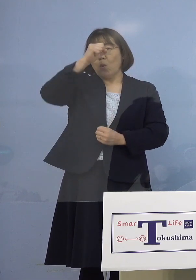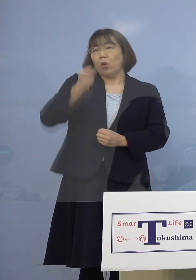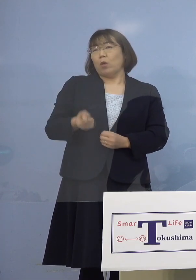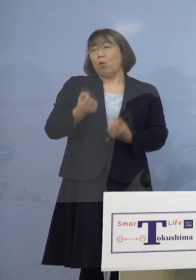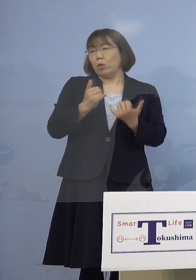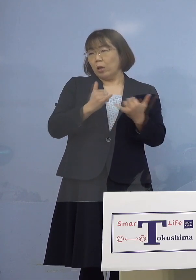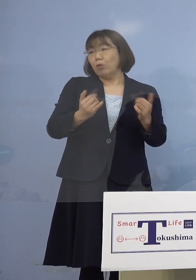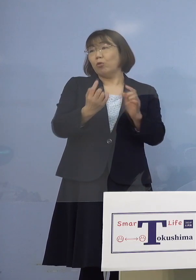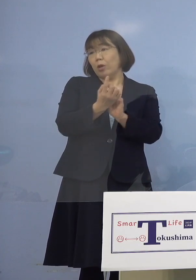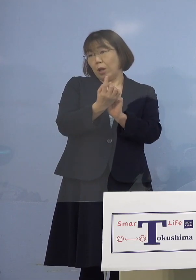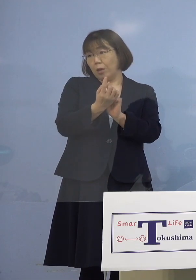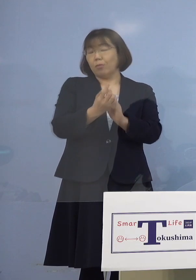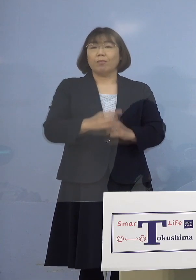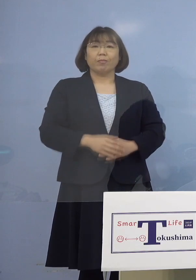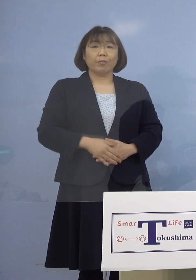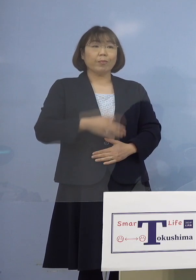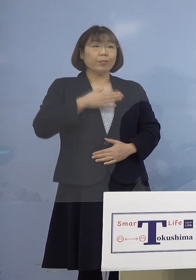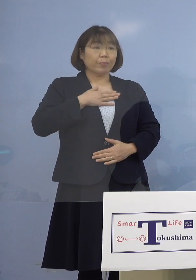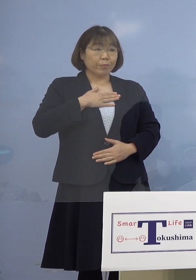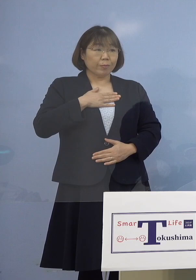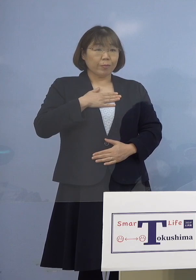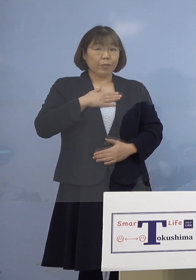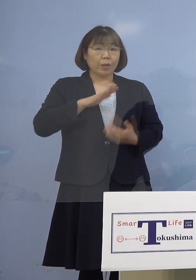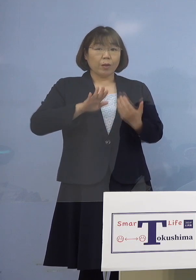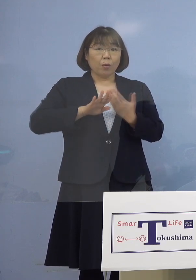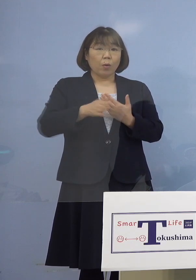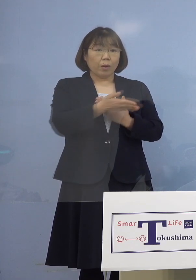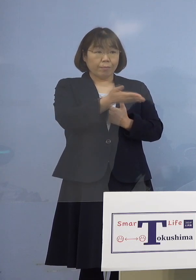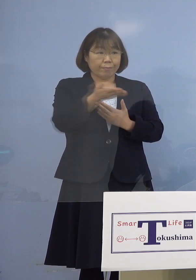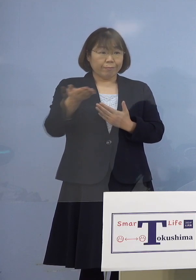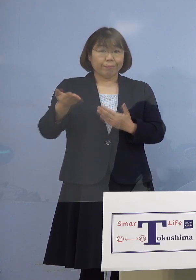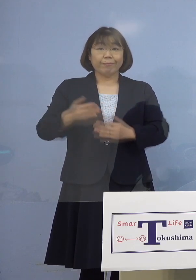分かりました 各社さんお願いします